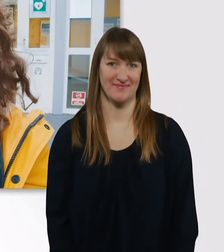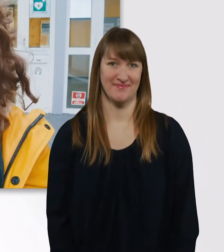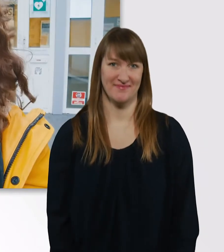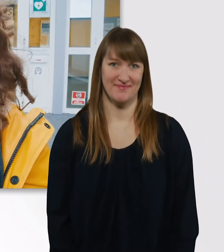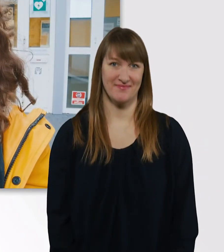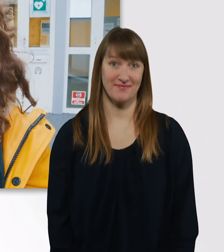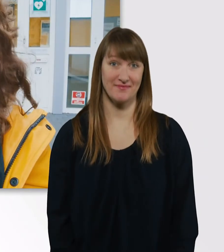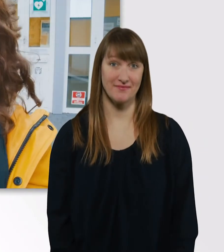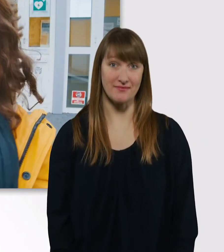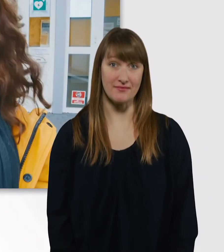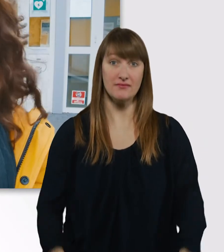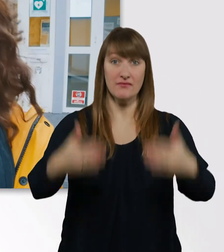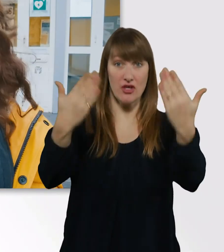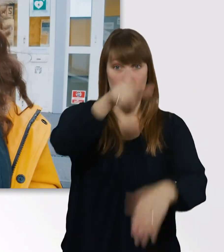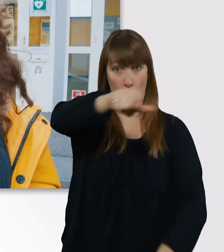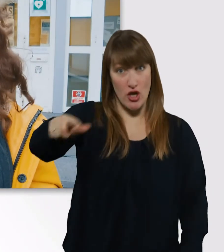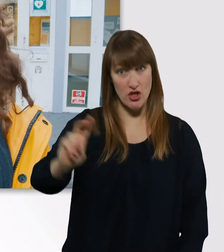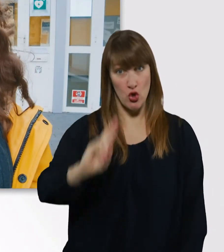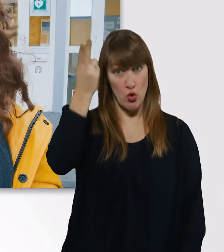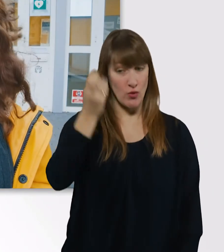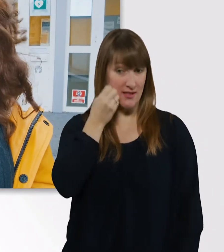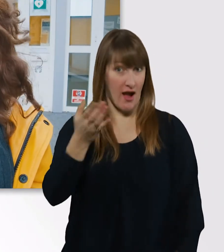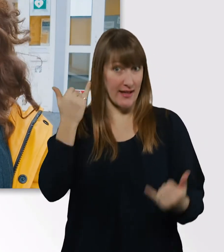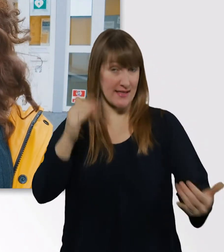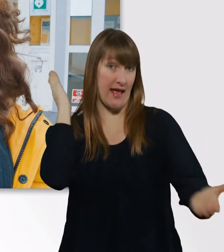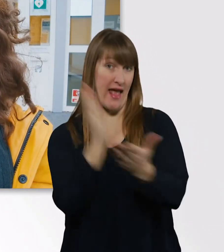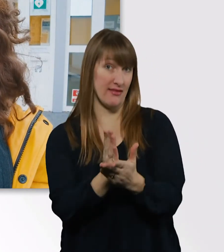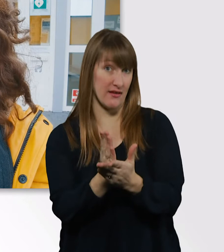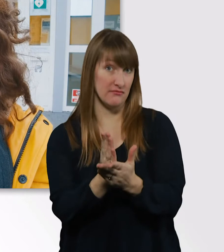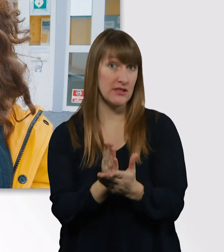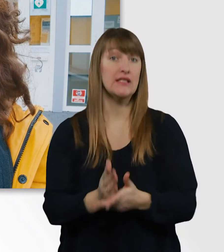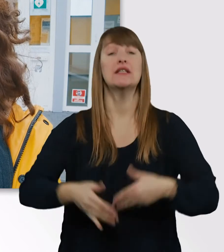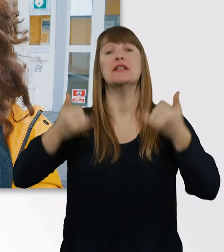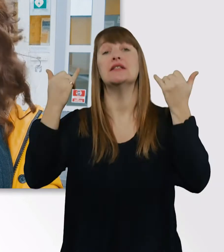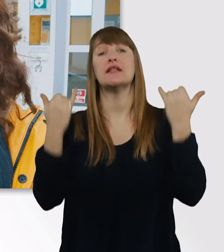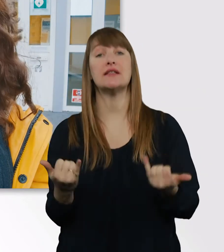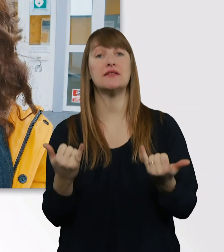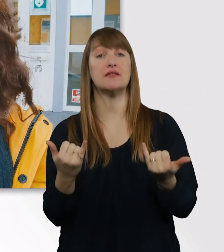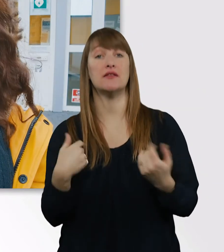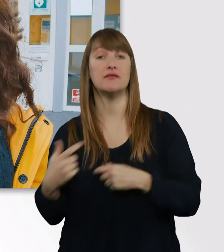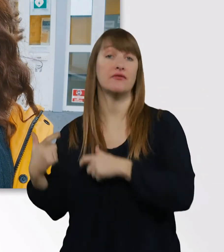So, Leute, der Unitag ist jetzt zu Ende gegangen. Jetzt fahre ich noch zu einem anderen Termin,